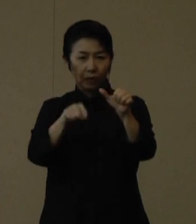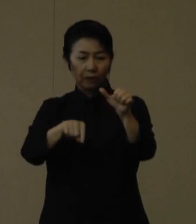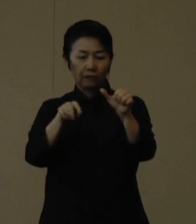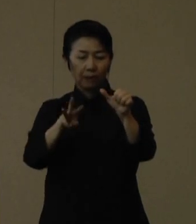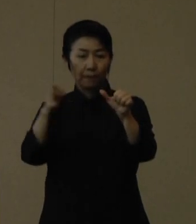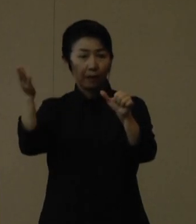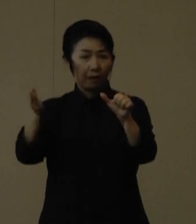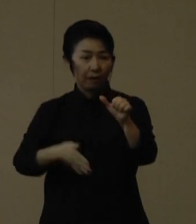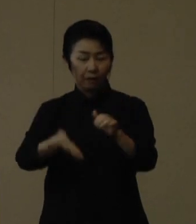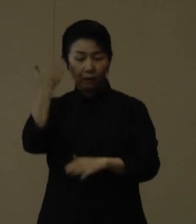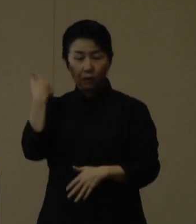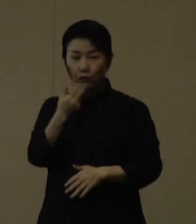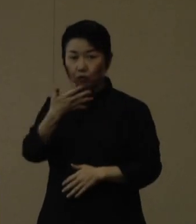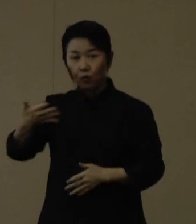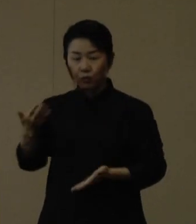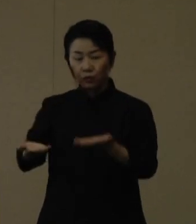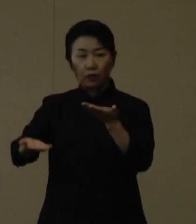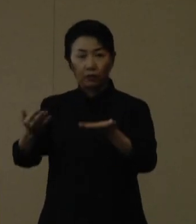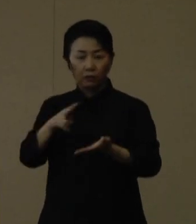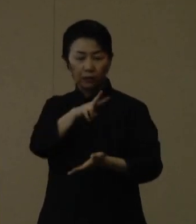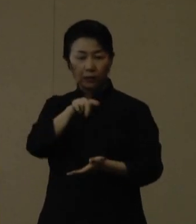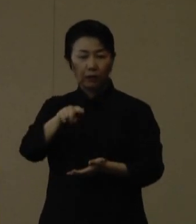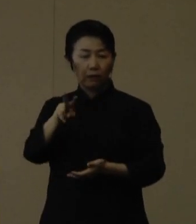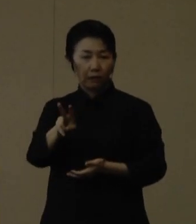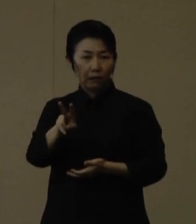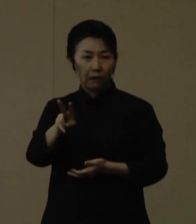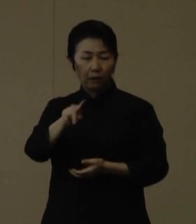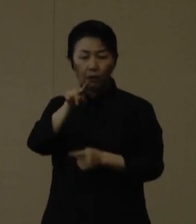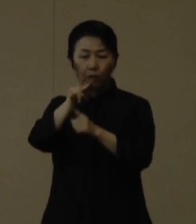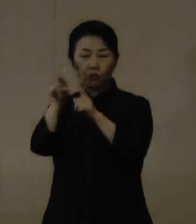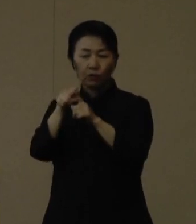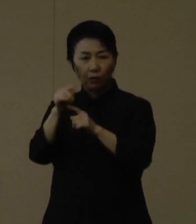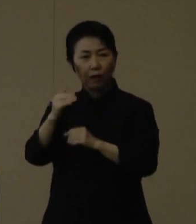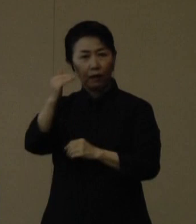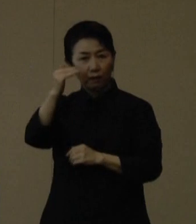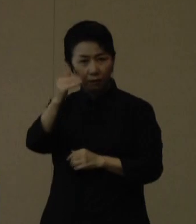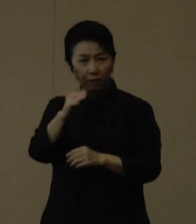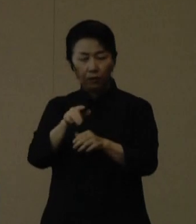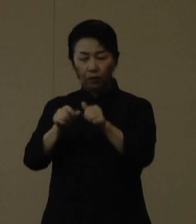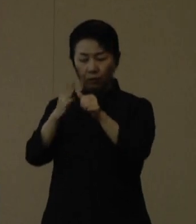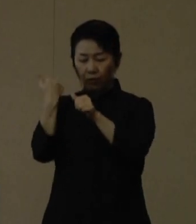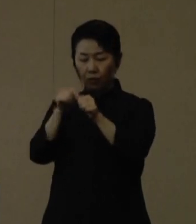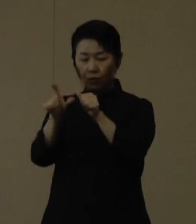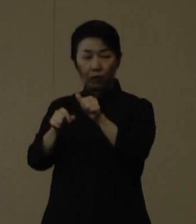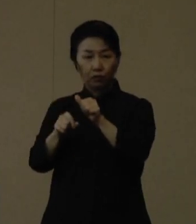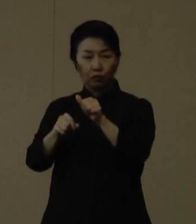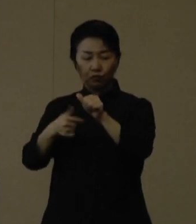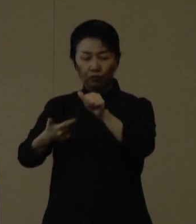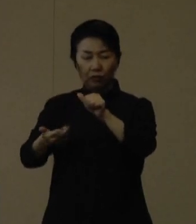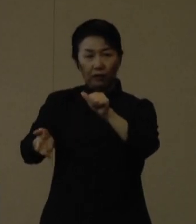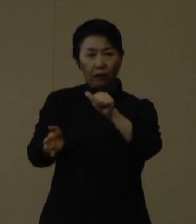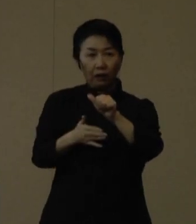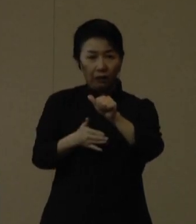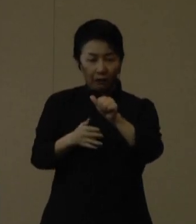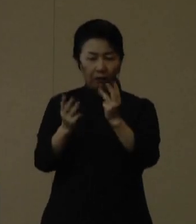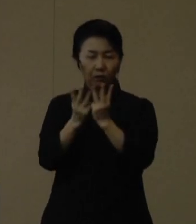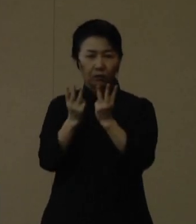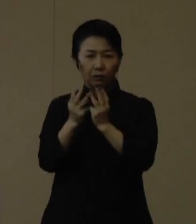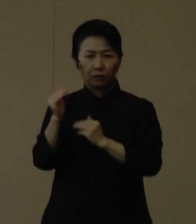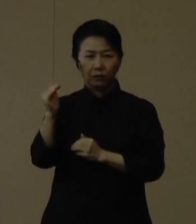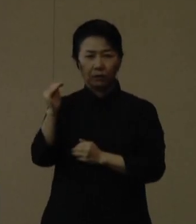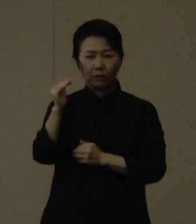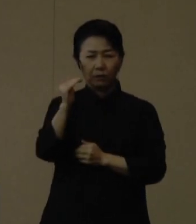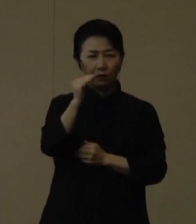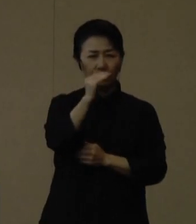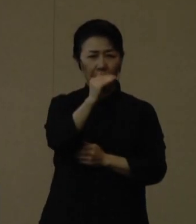先週水曜日と比較しますと2.2ポイント上昇し、連休後の５月６日以降は引き続き高い水準で推移しています